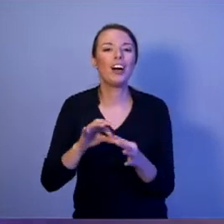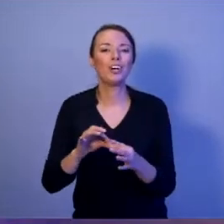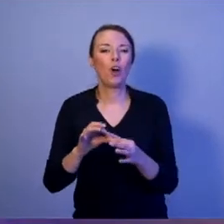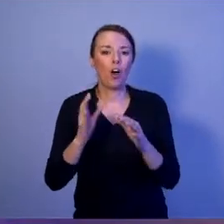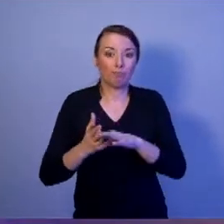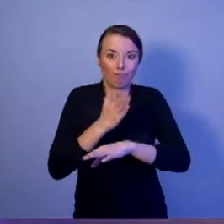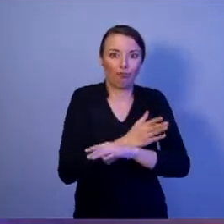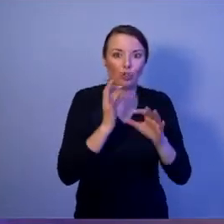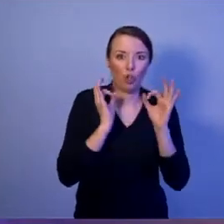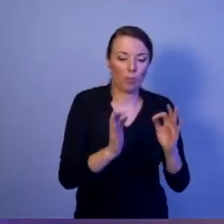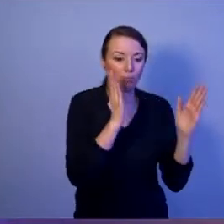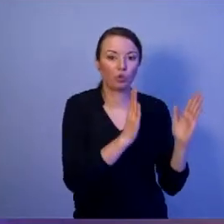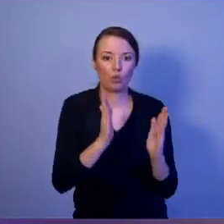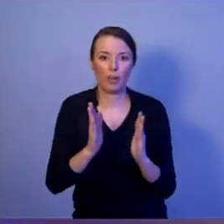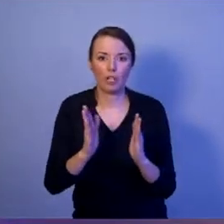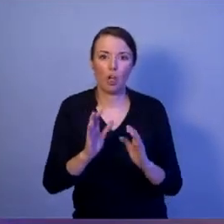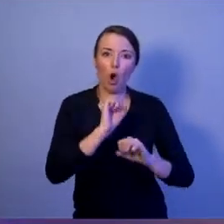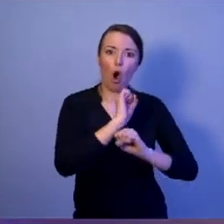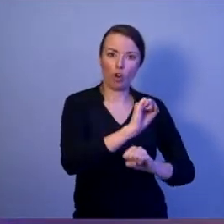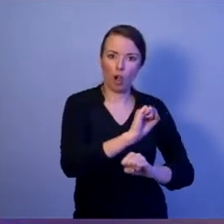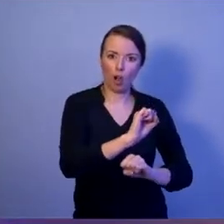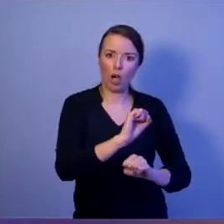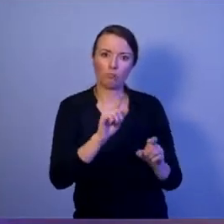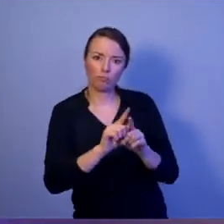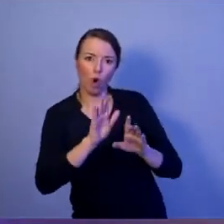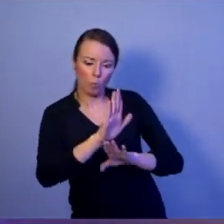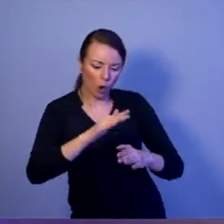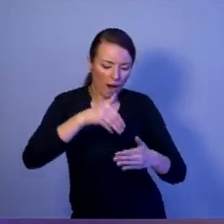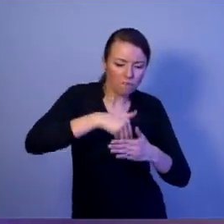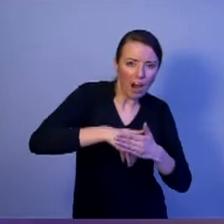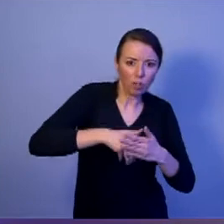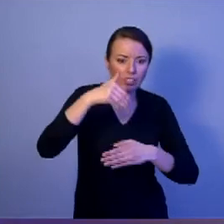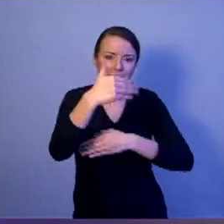ochrony i obrony przed zagrożeniami wewnętrznymi i zewnętrznymi.